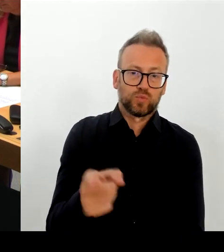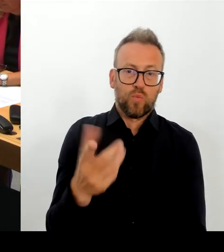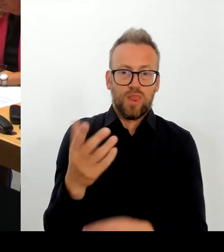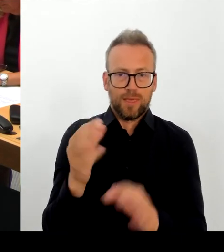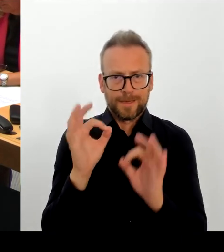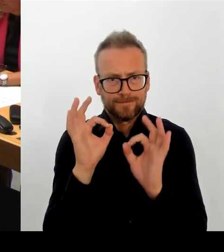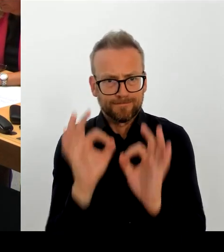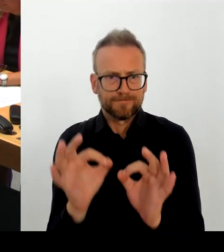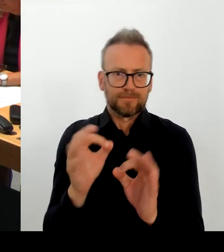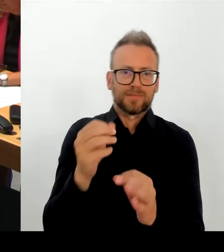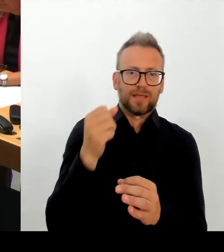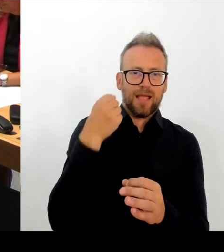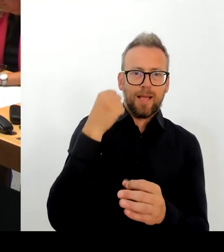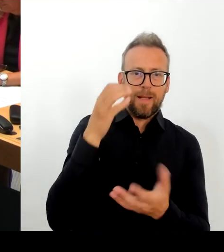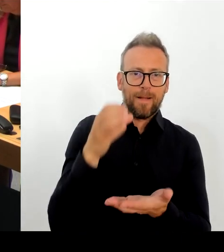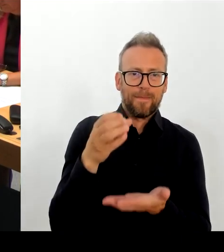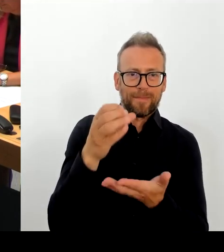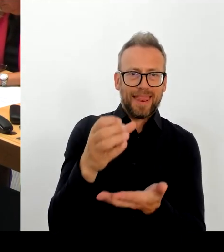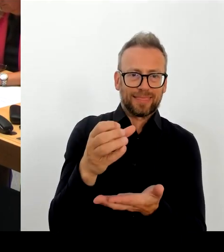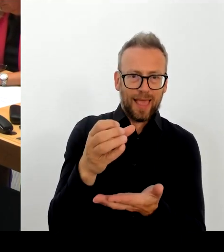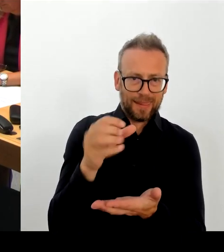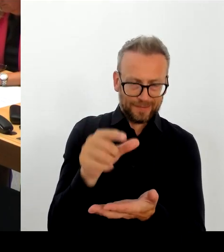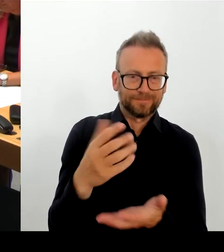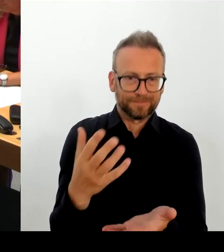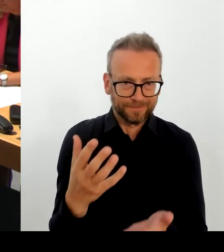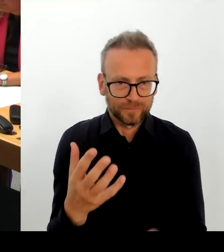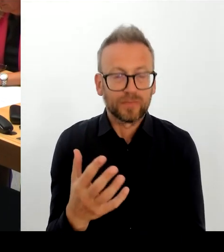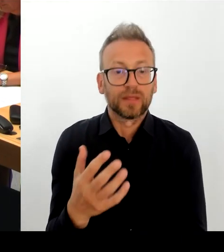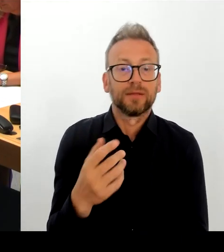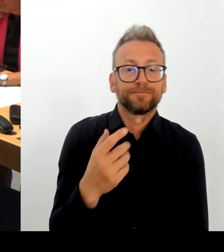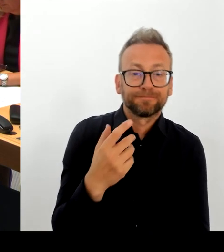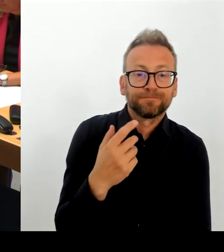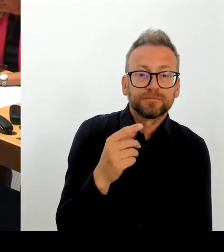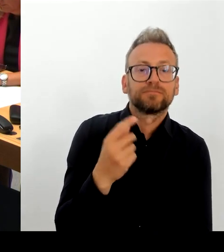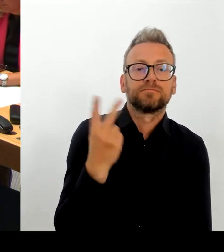dass wir im Austausch, dass ich im Austausch bin mit der Kulturstaatsministerin.